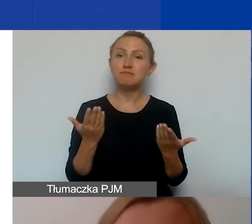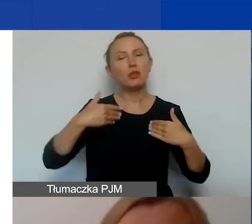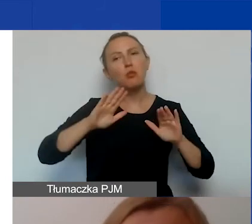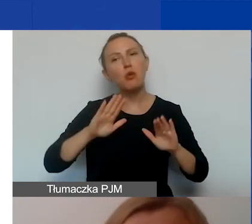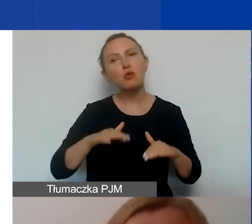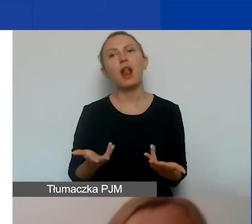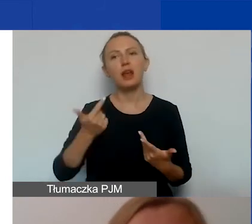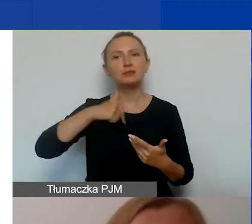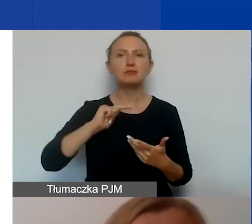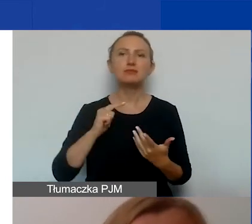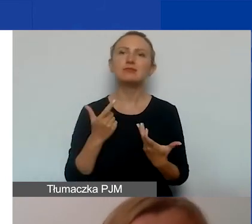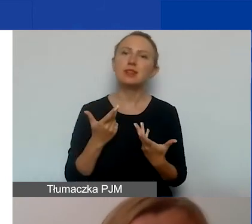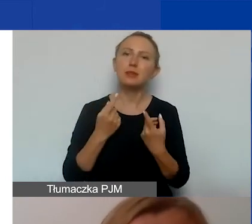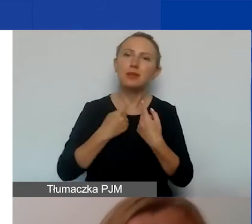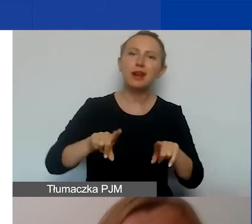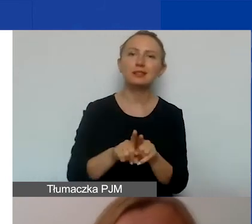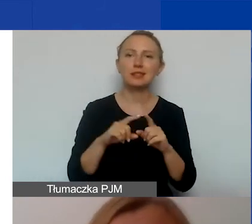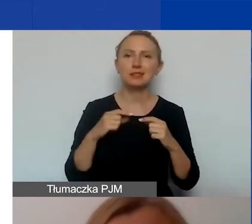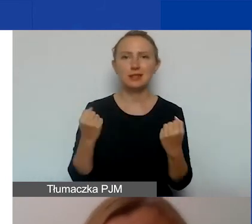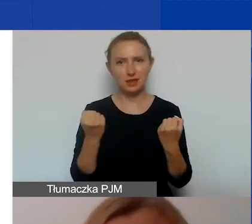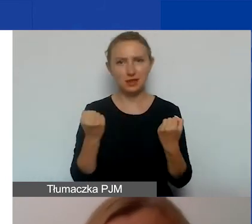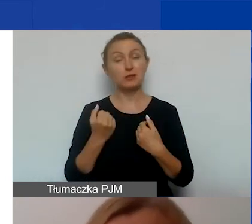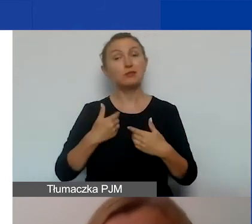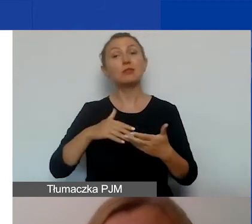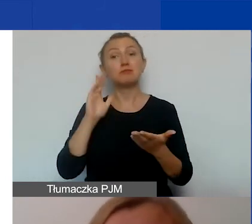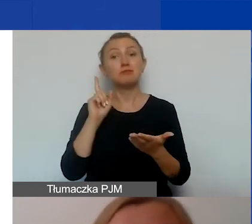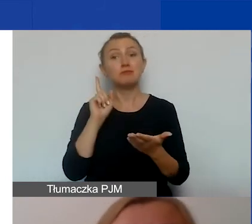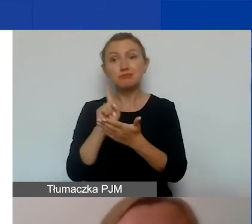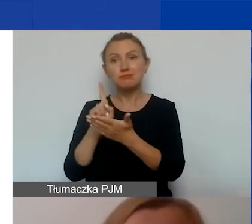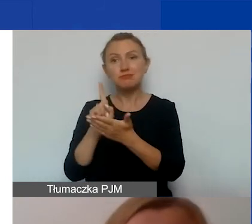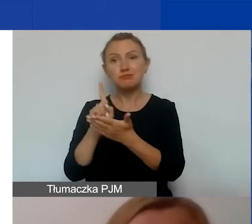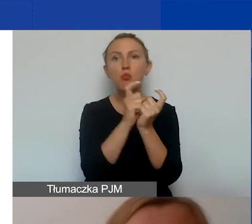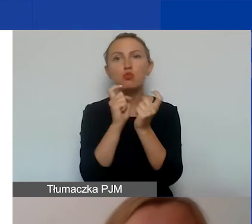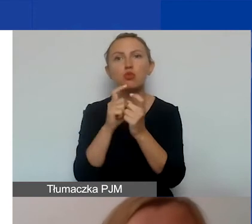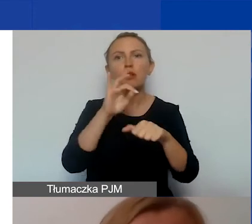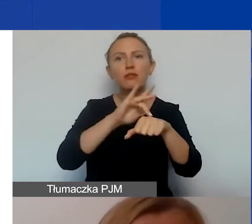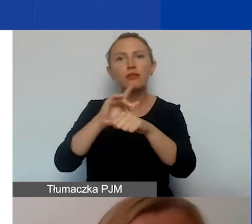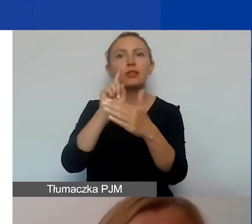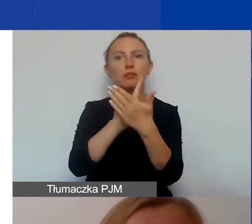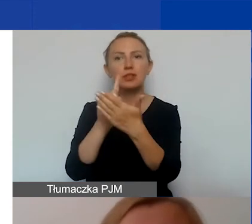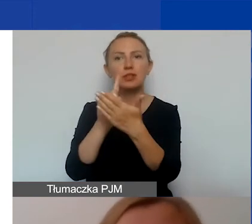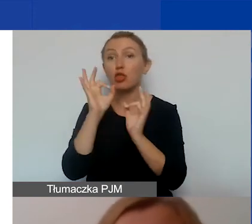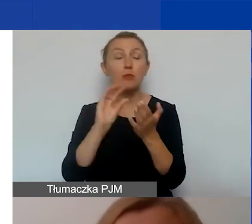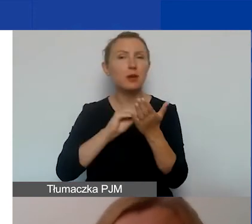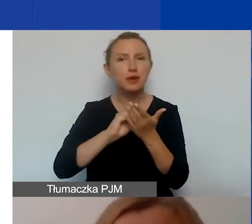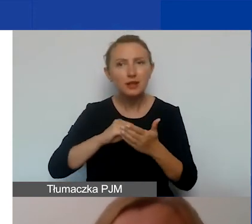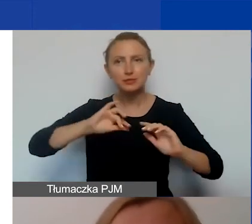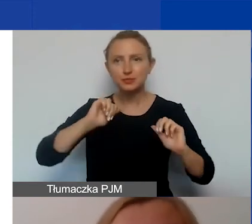na dotarcie, na realizowanie działania, na osiąganie wskaźników, na upowszechnianie dobrych praktyk, rezultatów projektu,